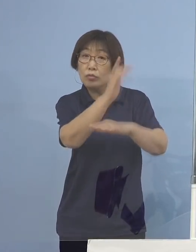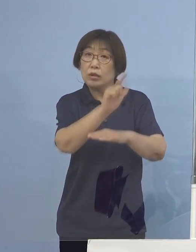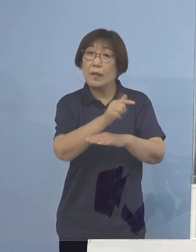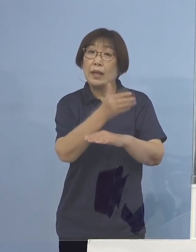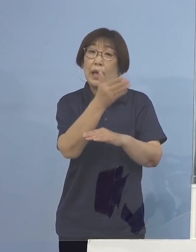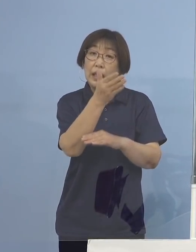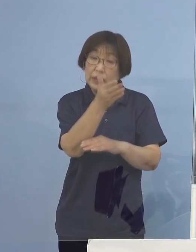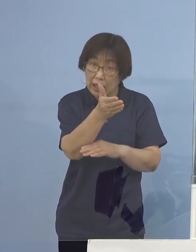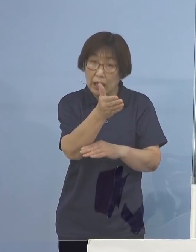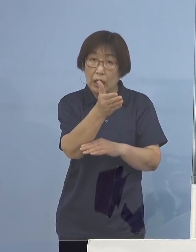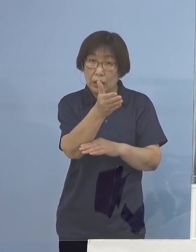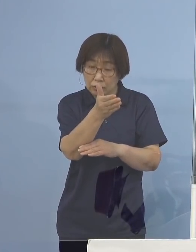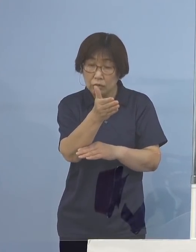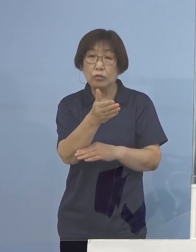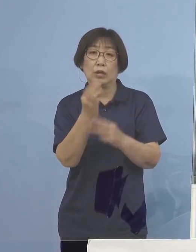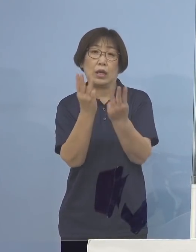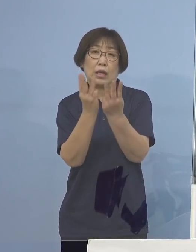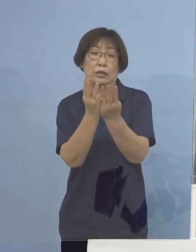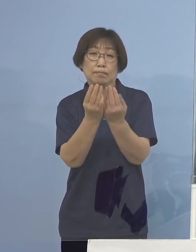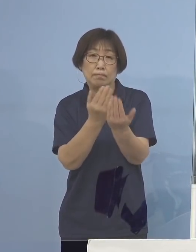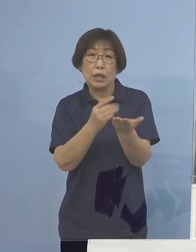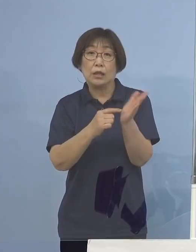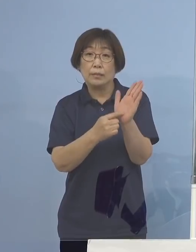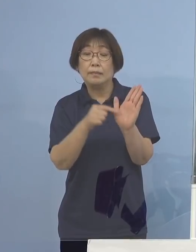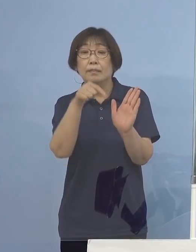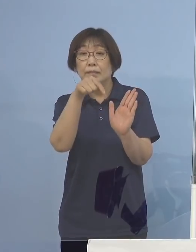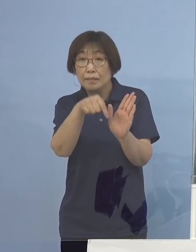このように言って 過言でないわけでありまして